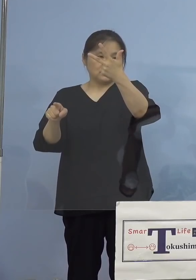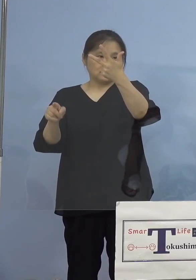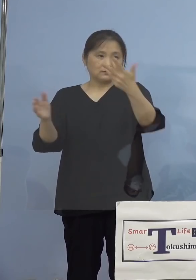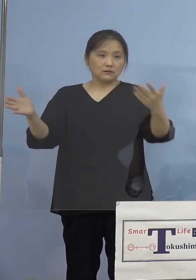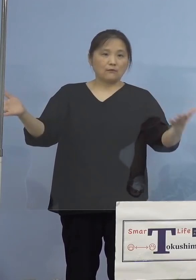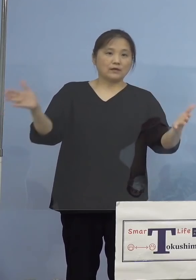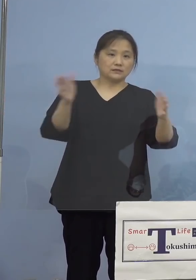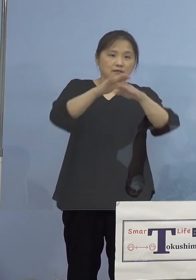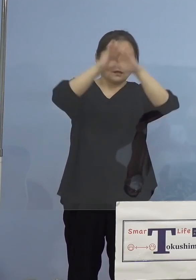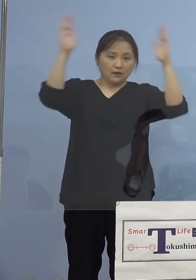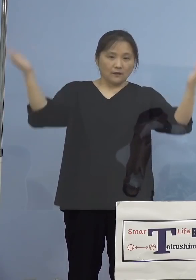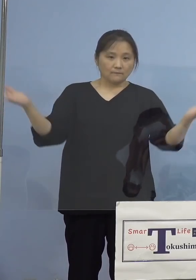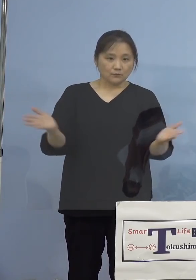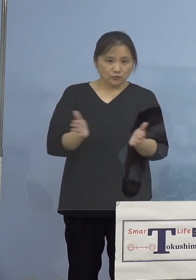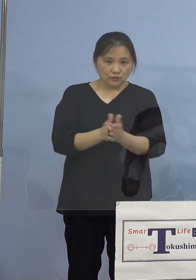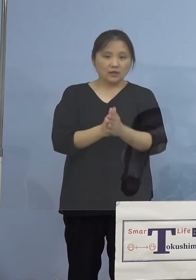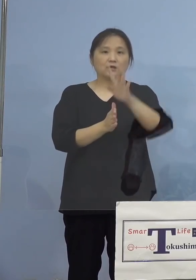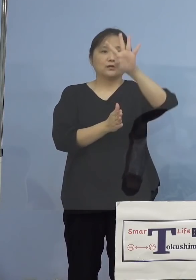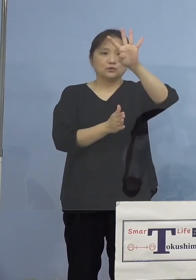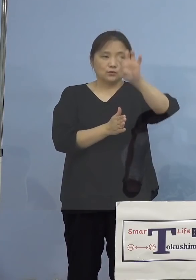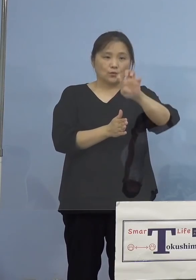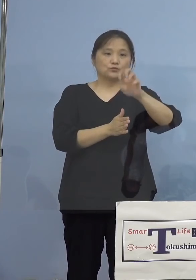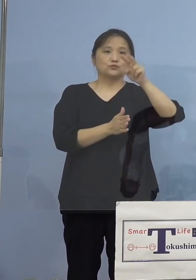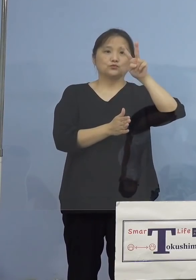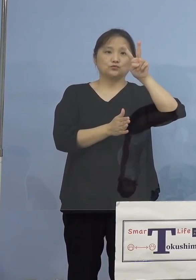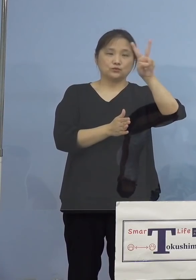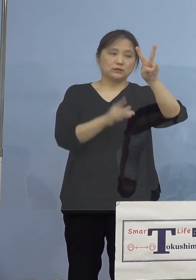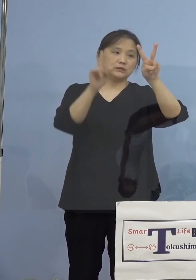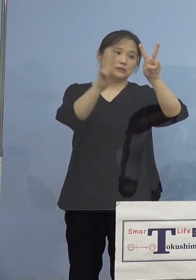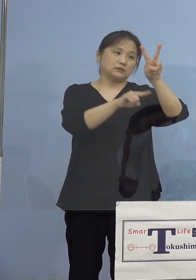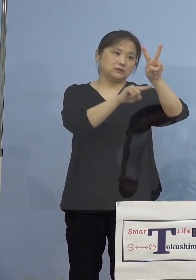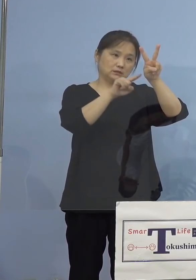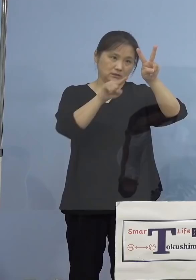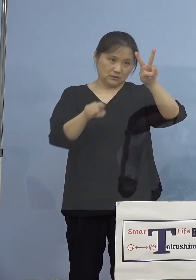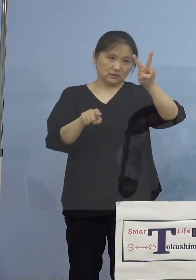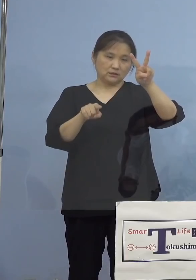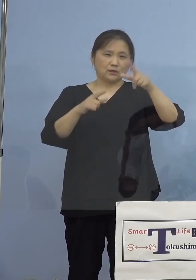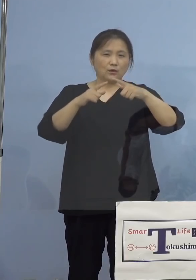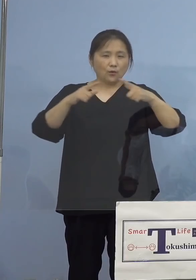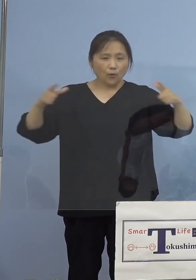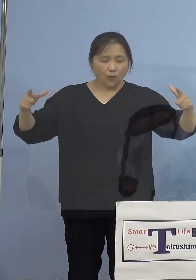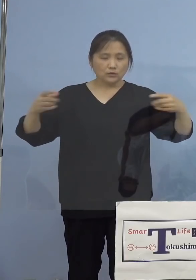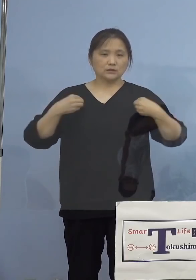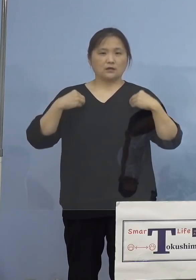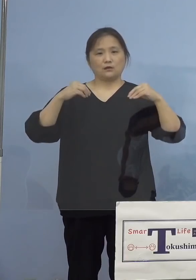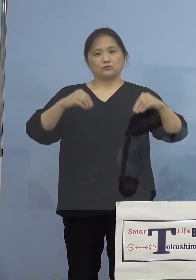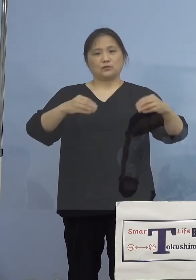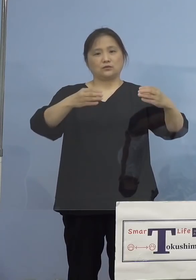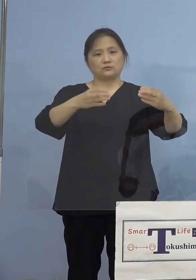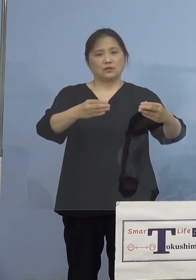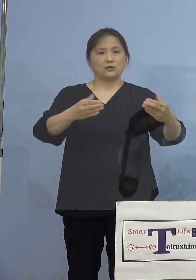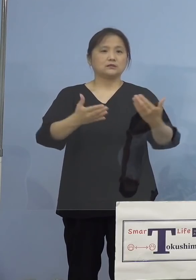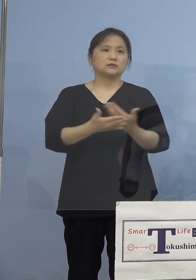全体でなんと42名、 大きなクラスターとなりました